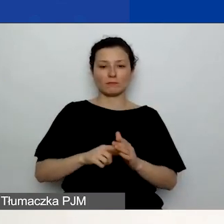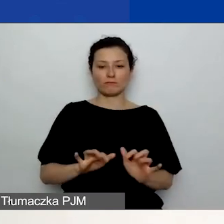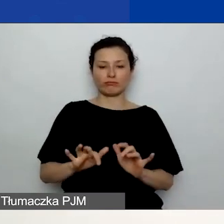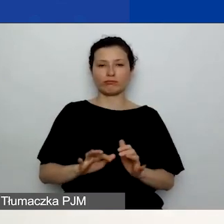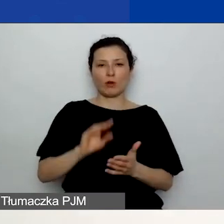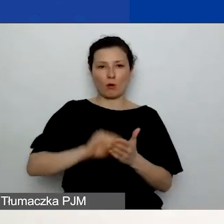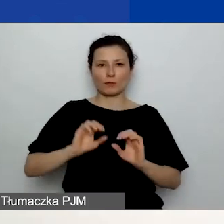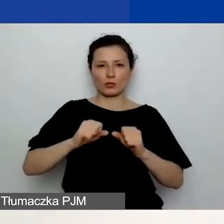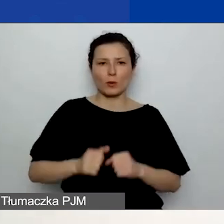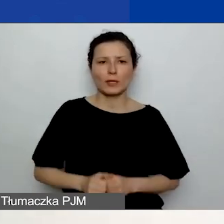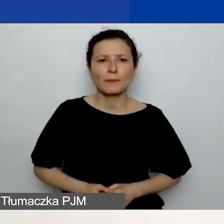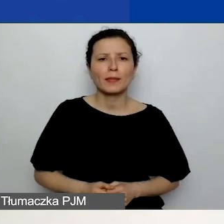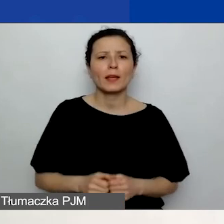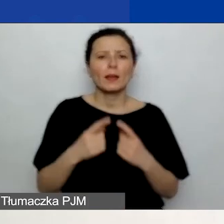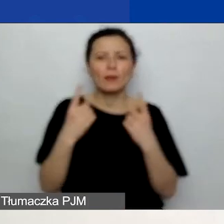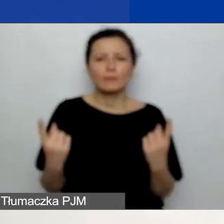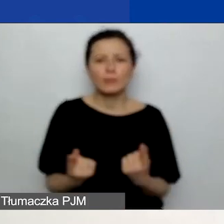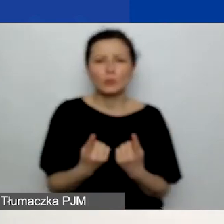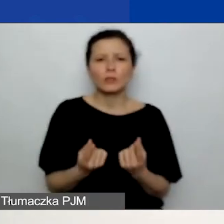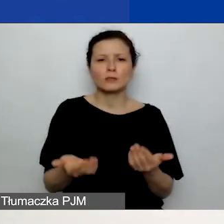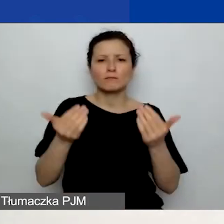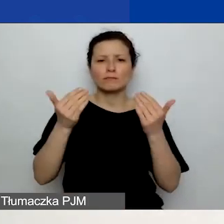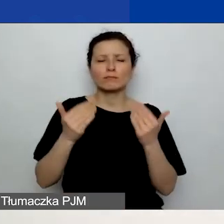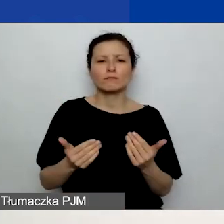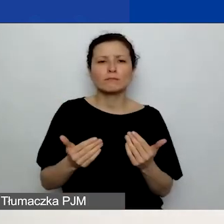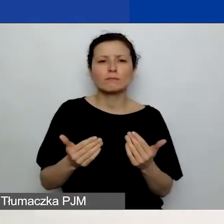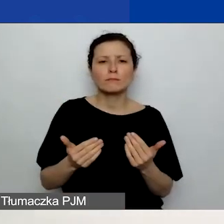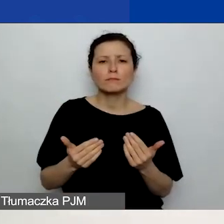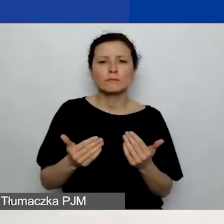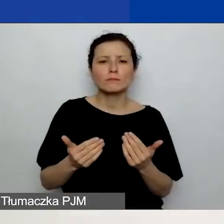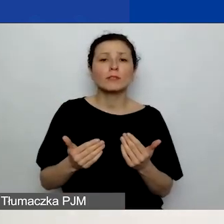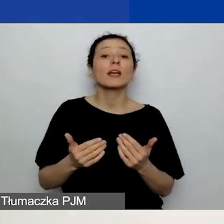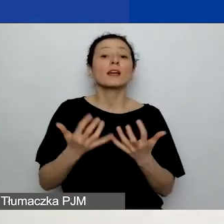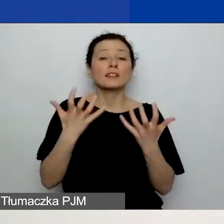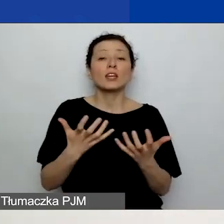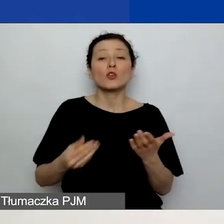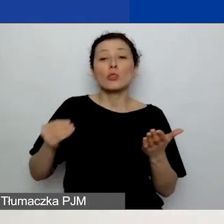dodajecie pliki, klikając przycisk "Dodaj plik" zaznaczony z lewej strony.